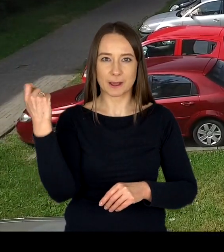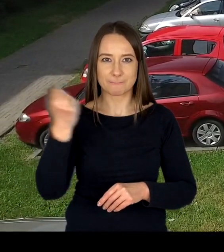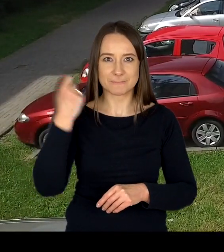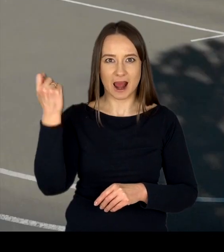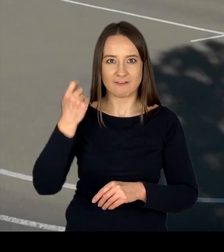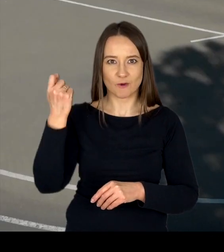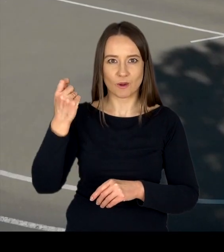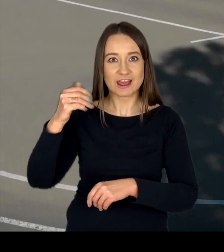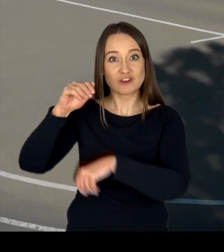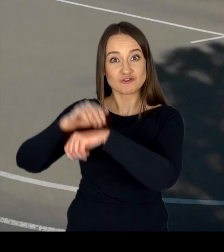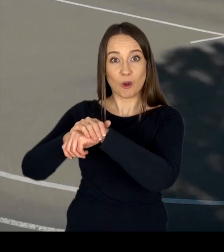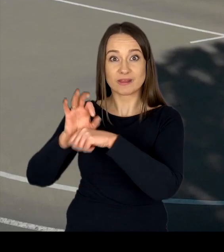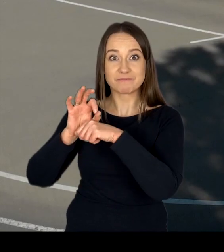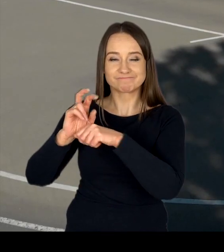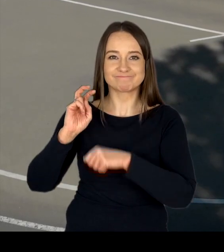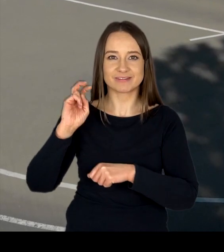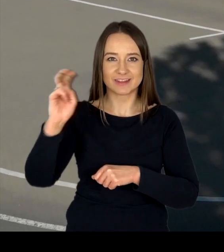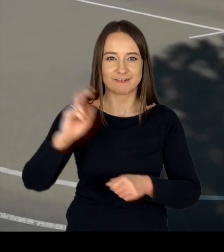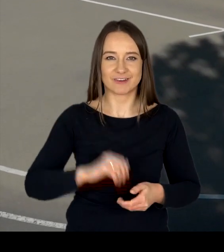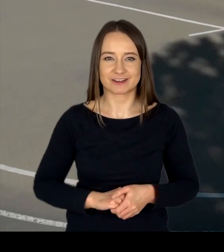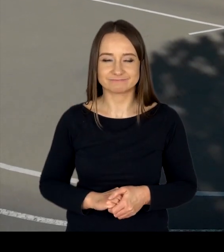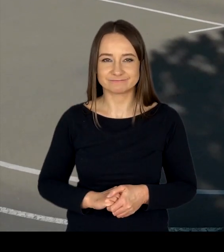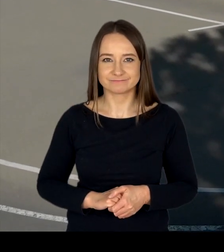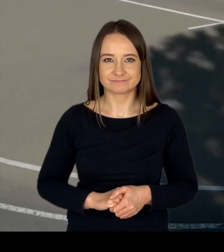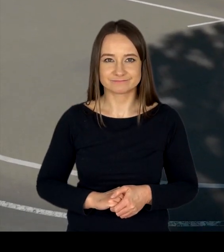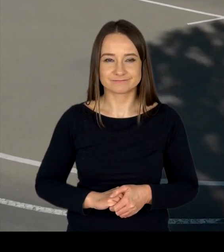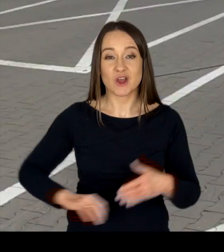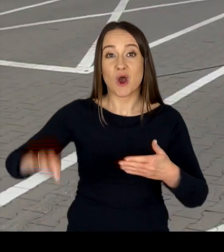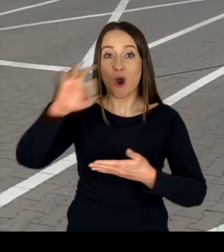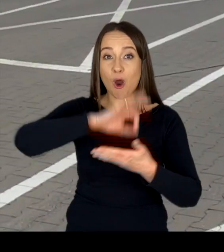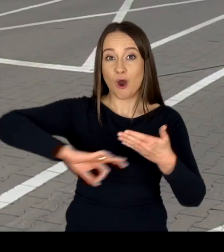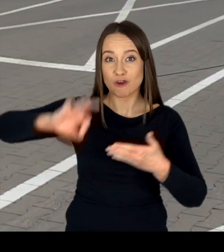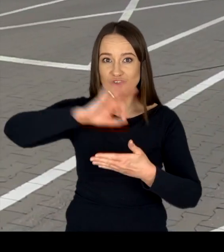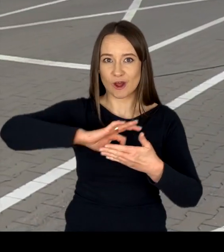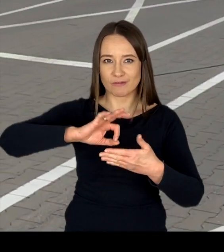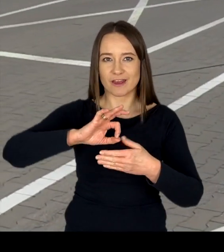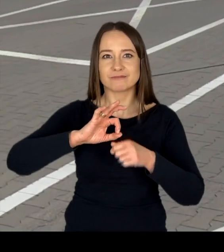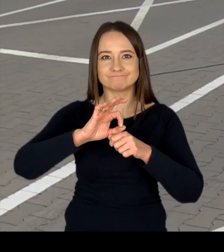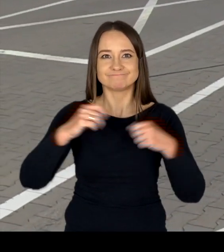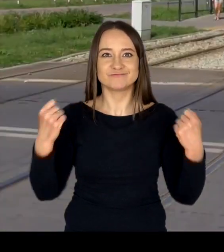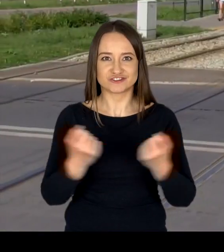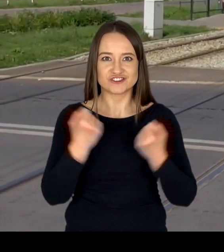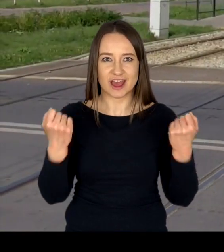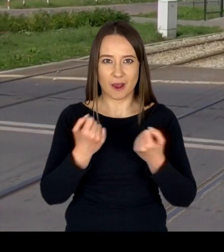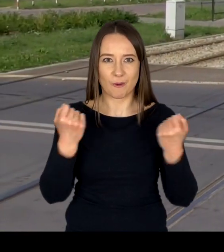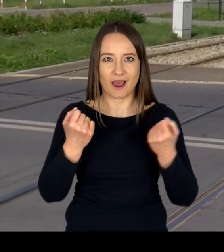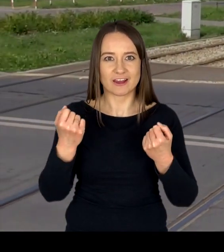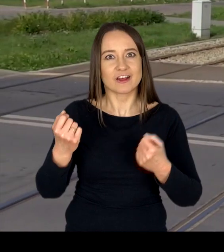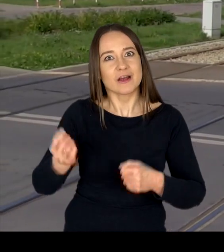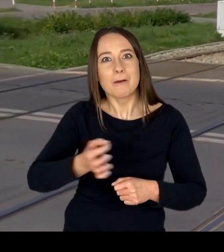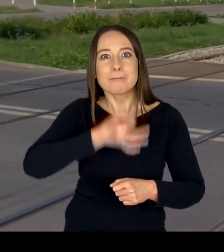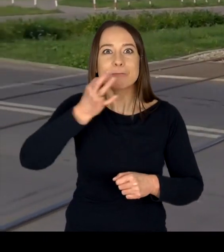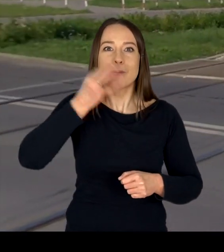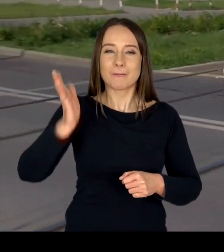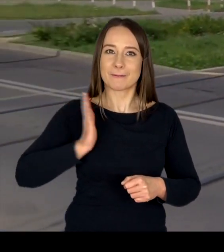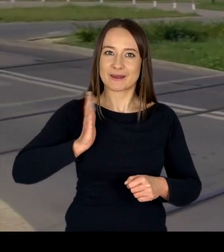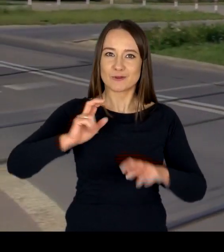i pozwolenia do kierowania tramwajem. Ośrodek prowadzi ponadto działalność na rzecz poprawy bezpieczeństwa ruchu drogowego